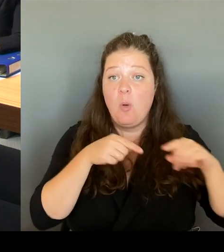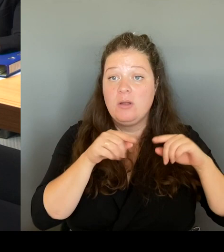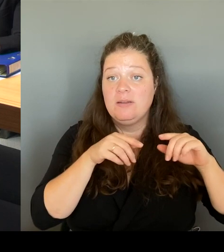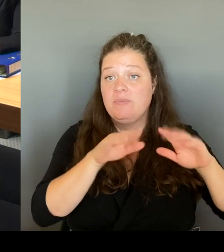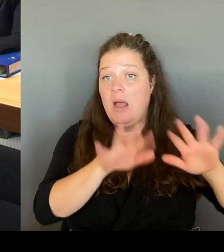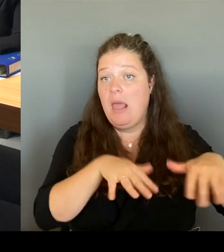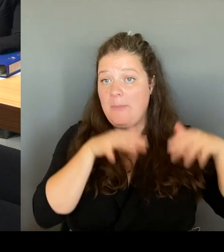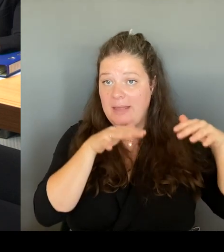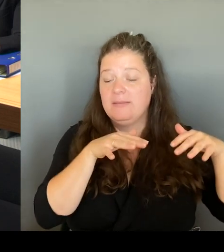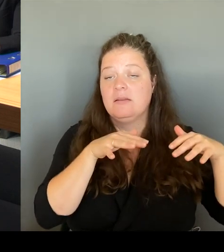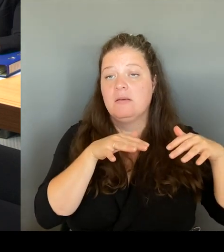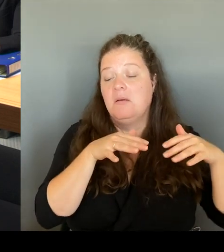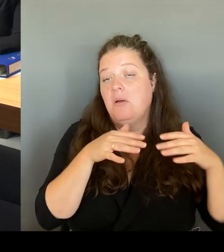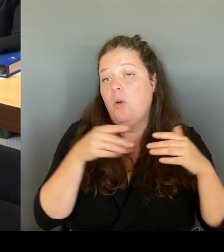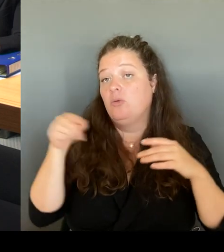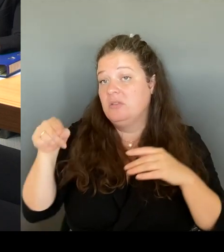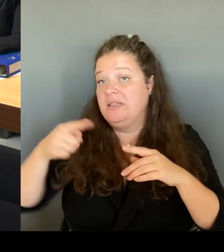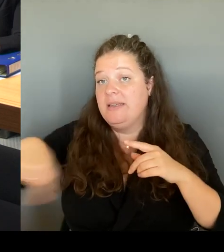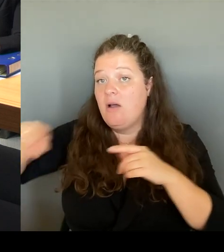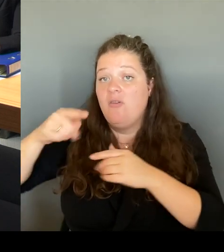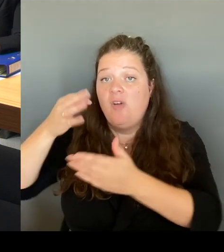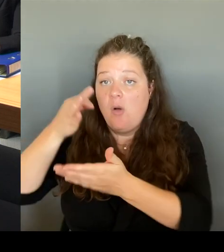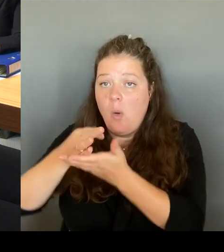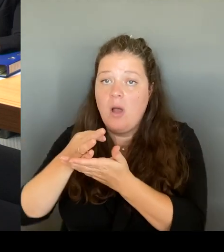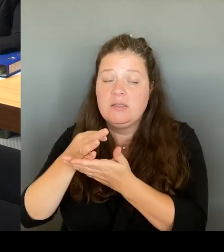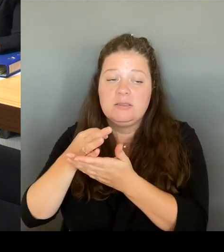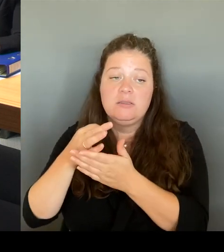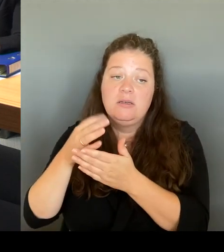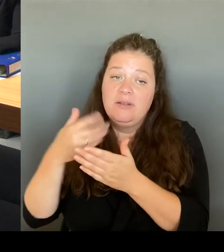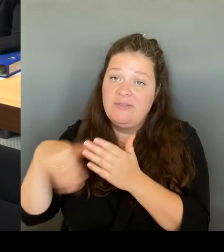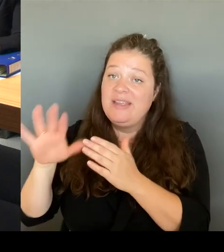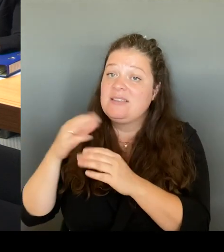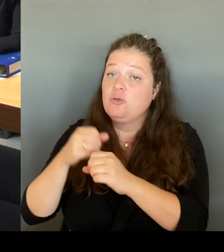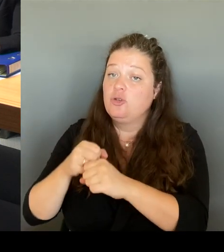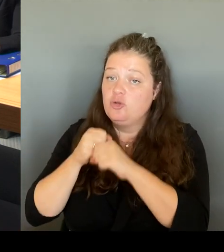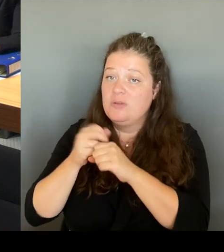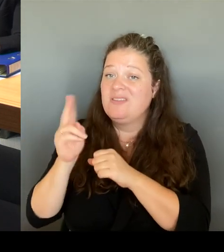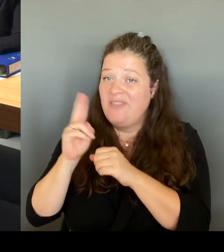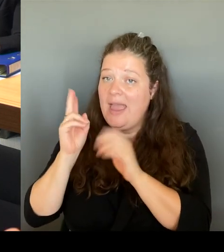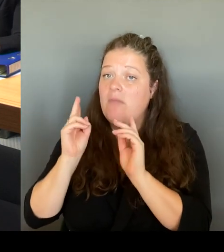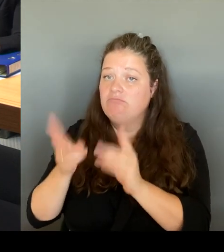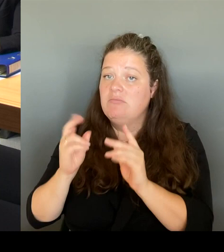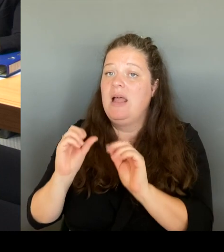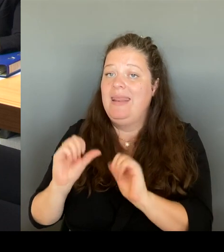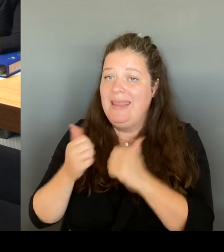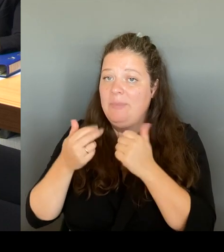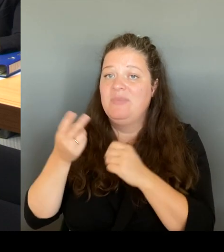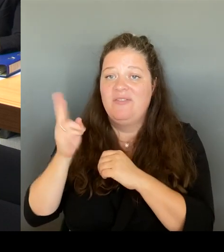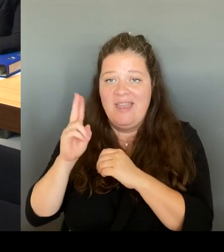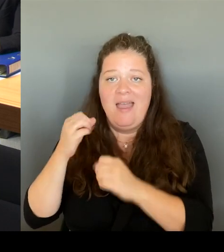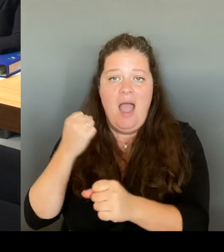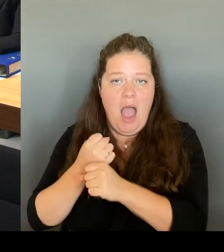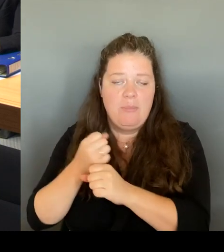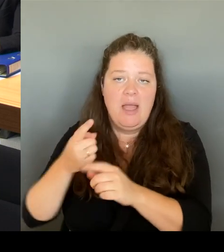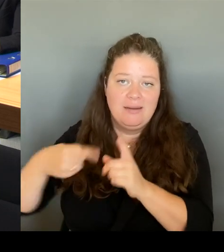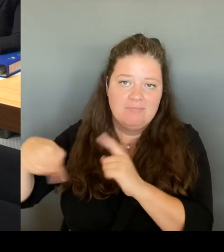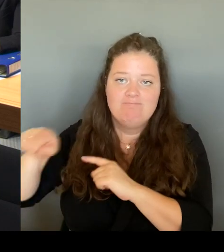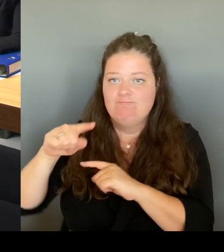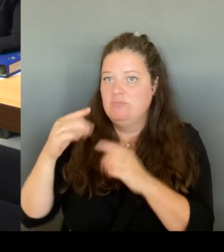sehr, sehr dankbar, dass das hier durchgesetzt worden ist. Und ich habe einen kleinen Teil dazu beigetragen und deshalb